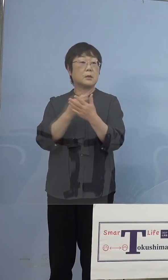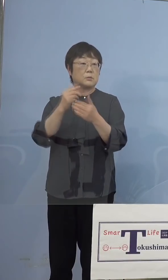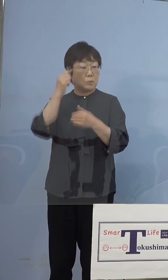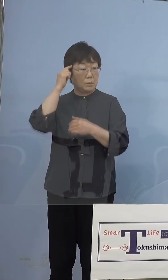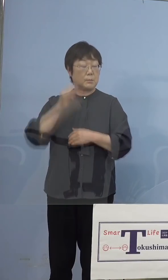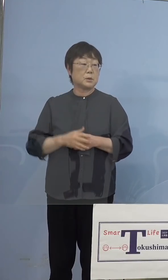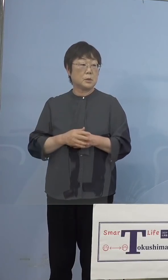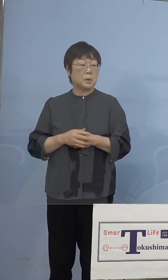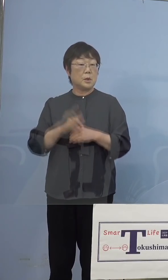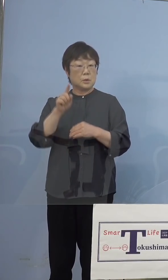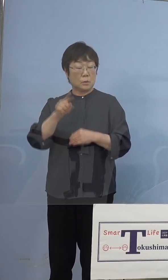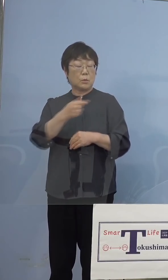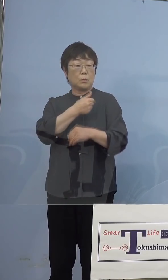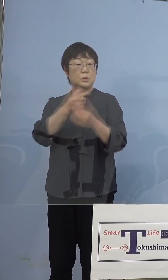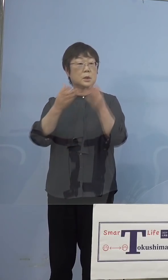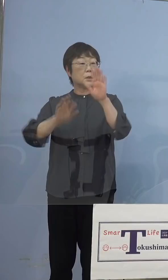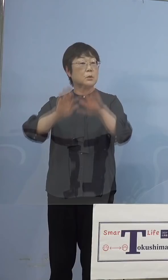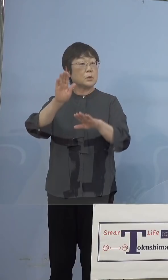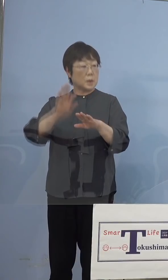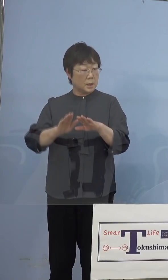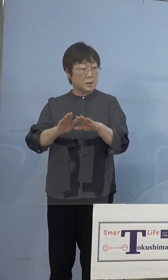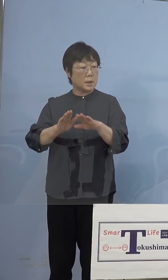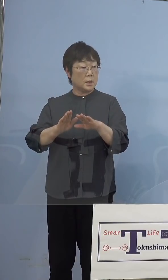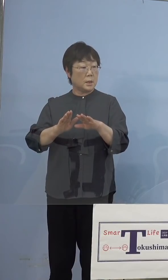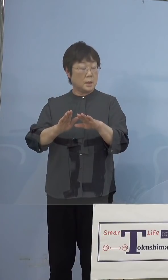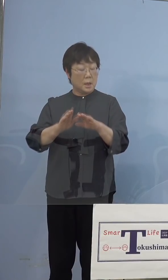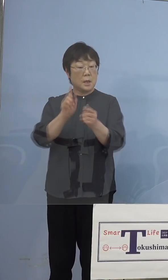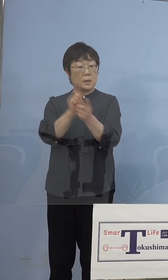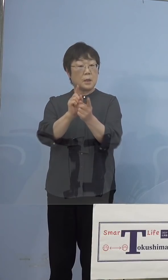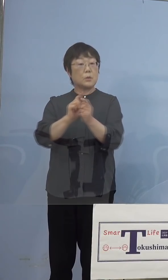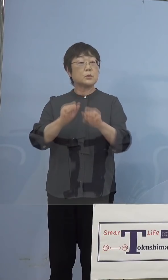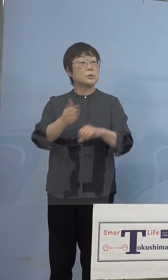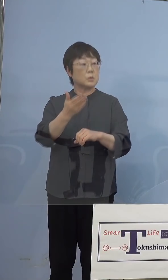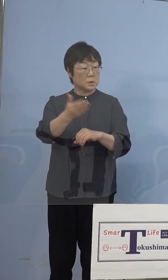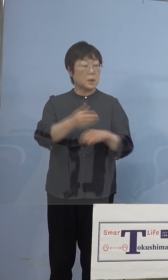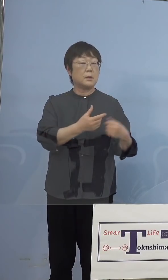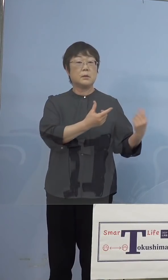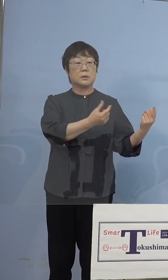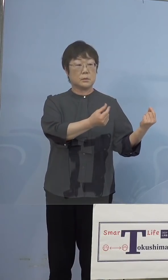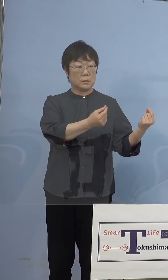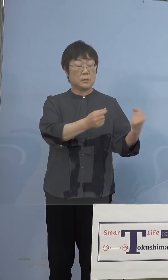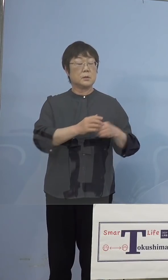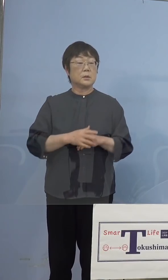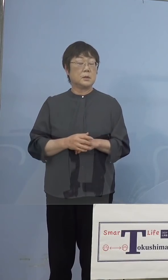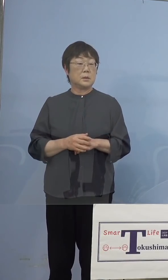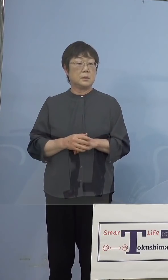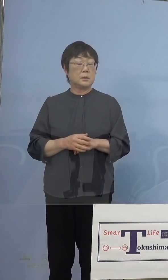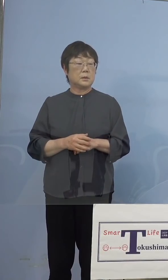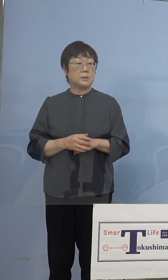打った状態で 手伝ってもらうということですか （知事） そうです、必ず今お話があったように